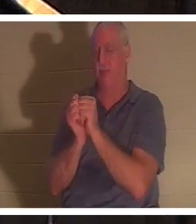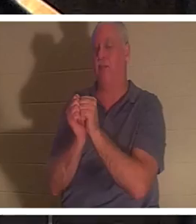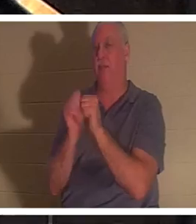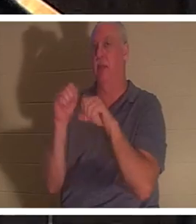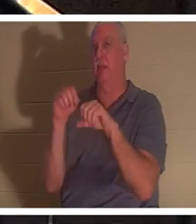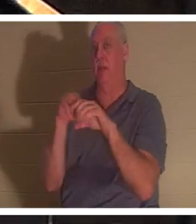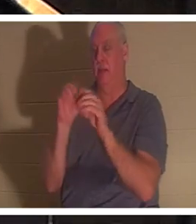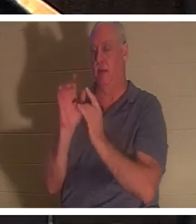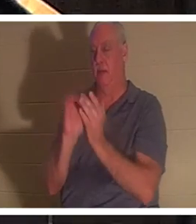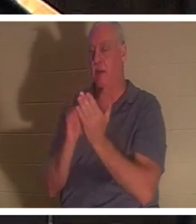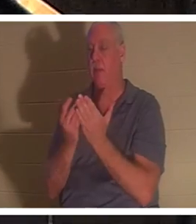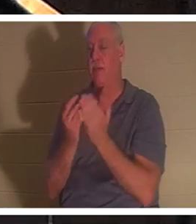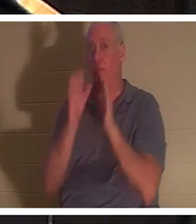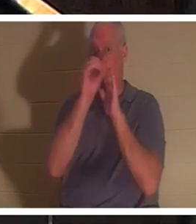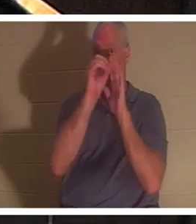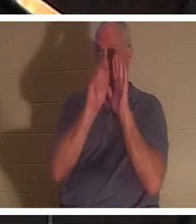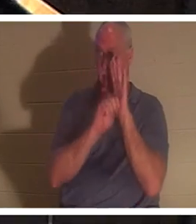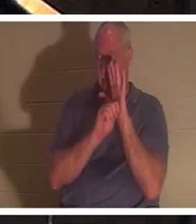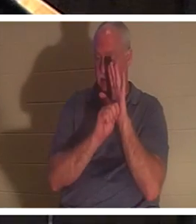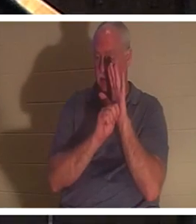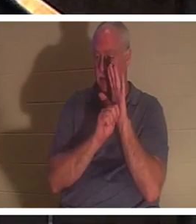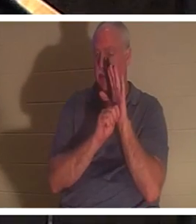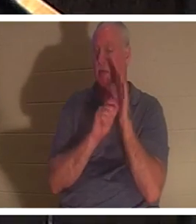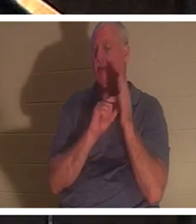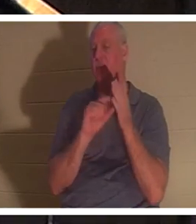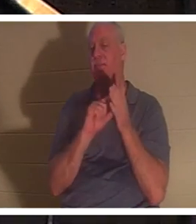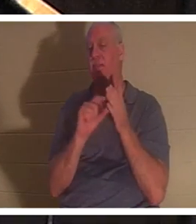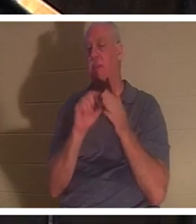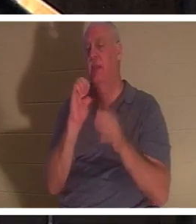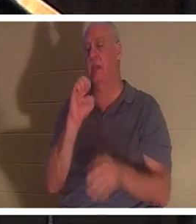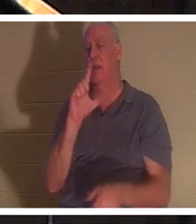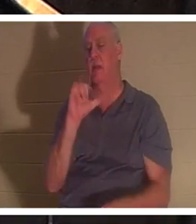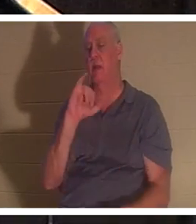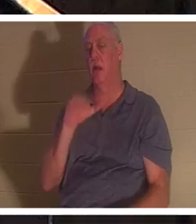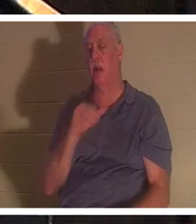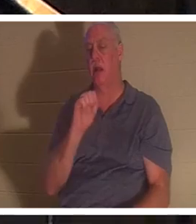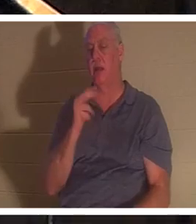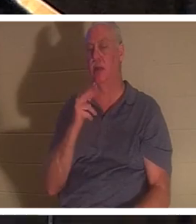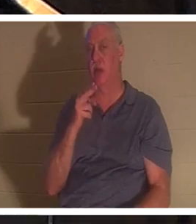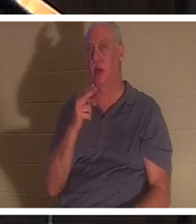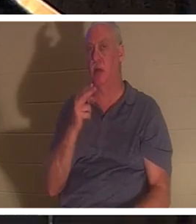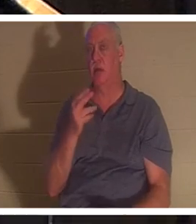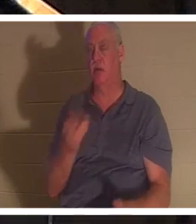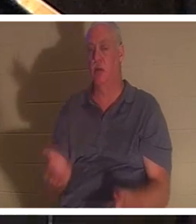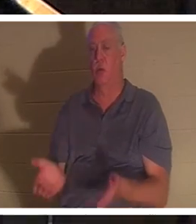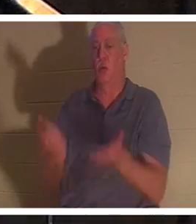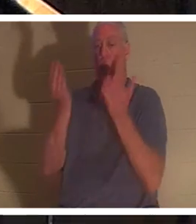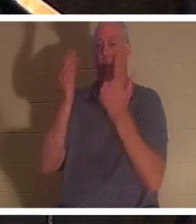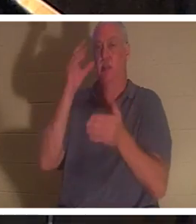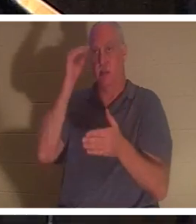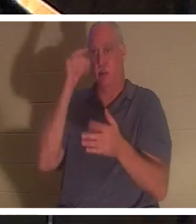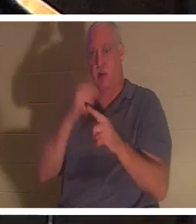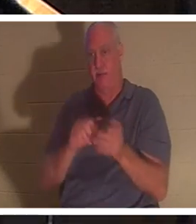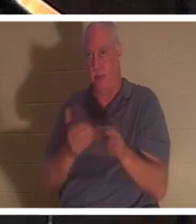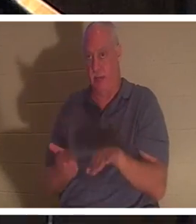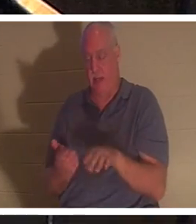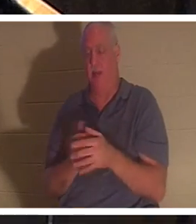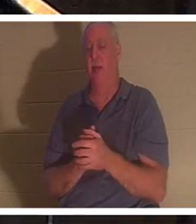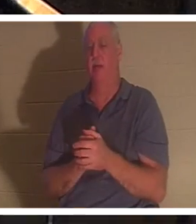《旧约》中，有一段以利亚使一个小男孩从死亡中复活的故事。在希伯来语中，